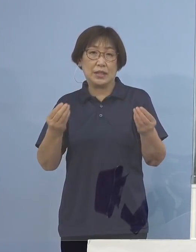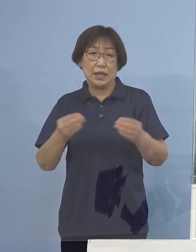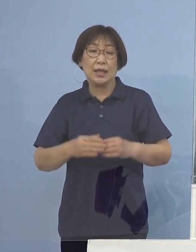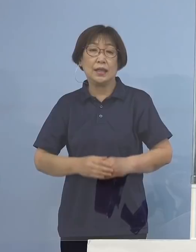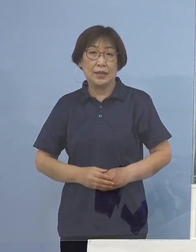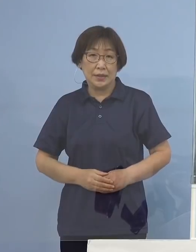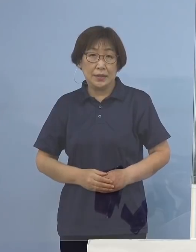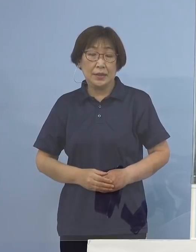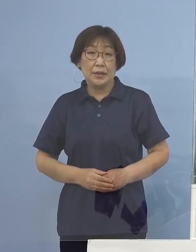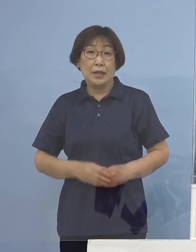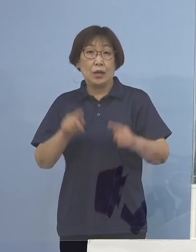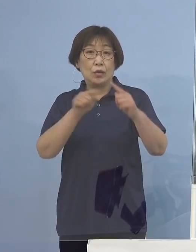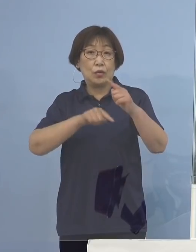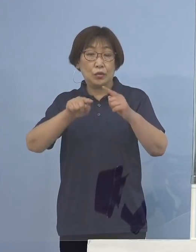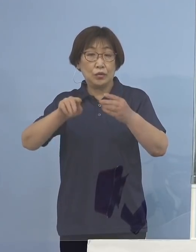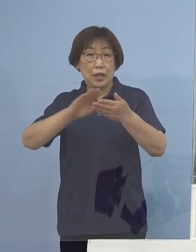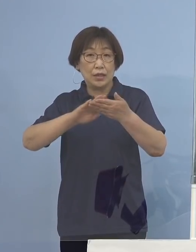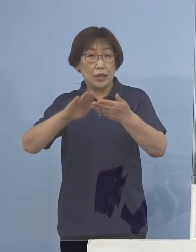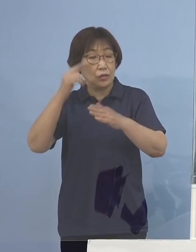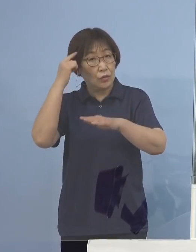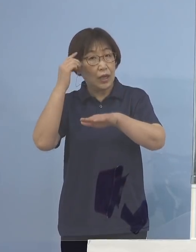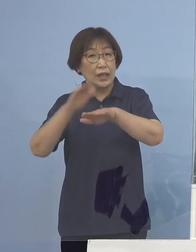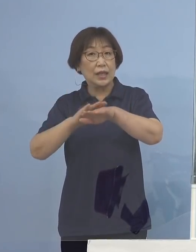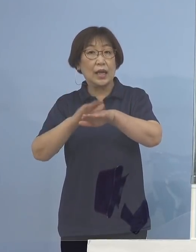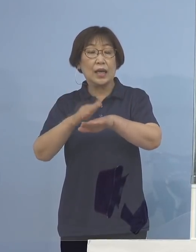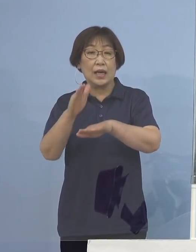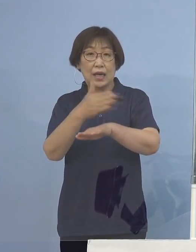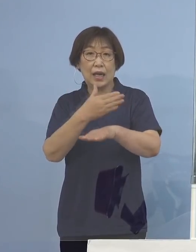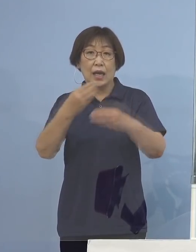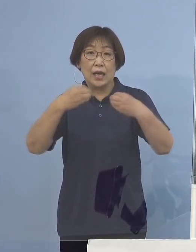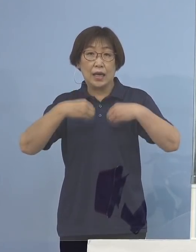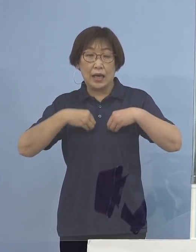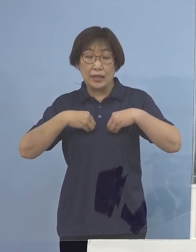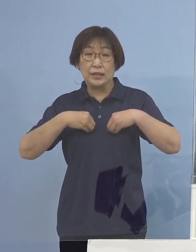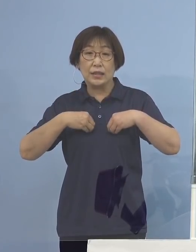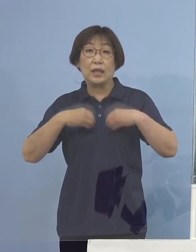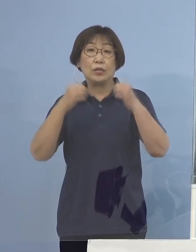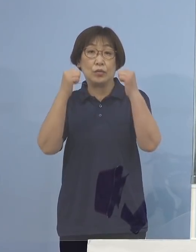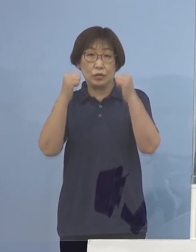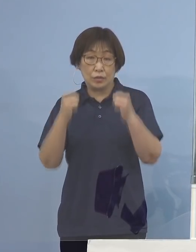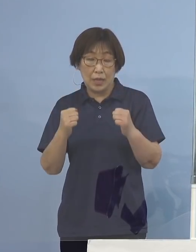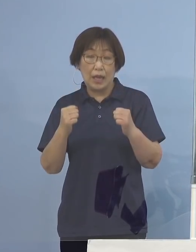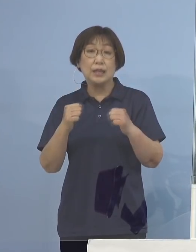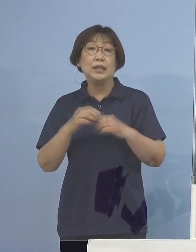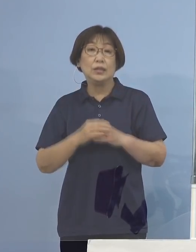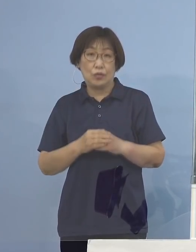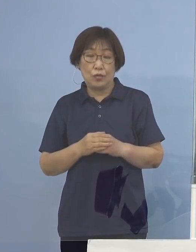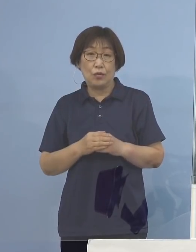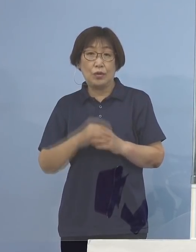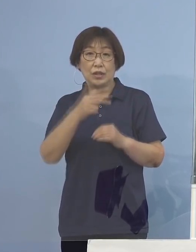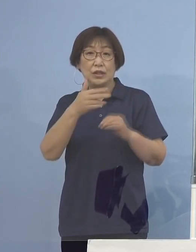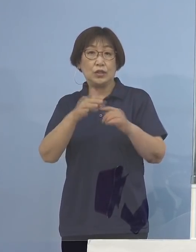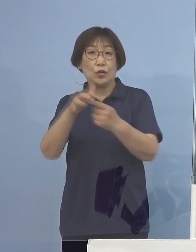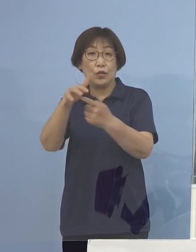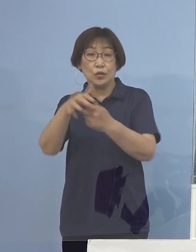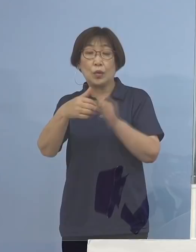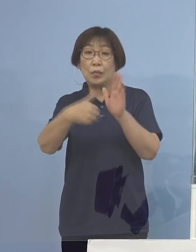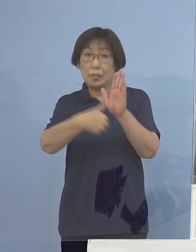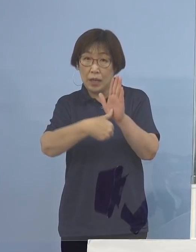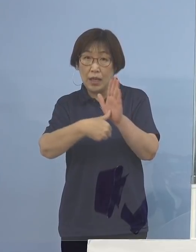公衆衛生上の観点から感染をされた方が お住まいの市町村名及び都道府県名